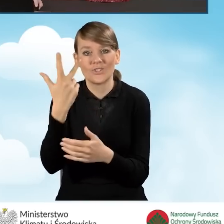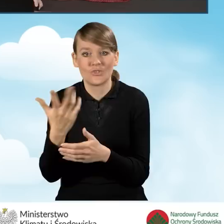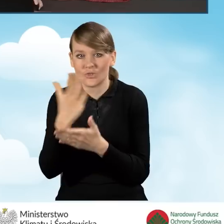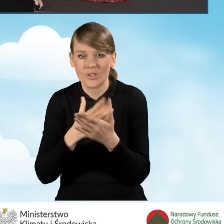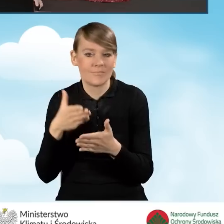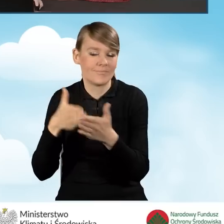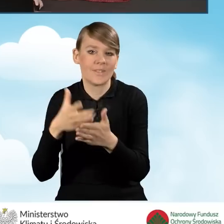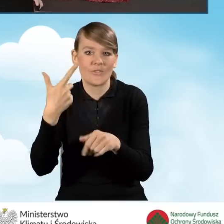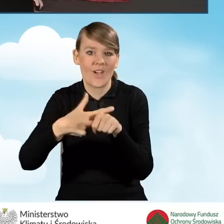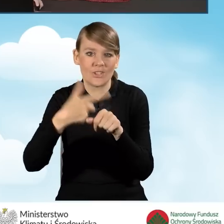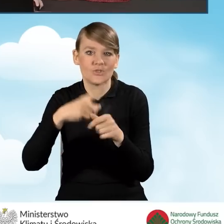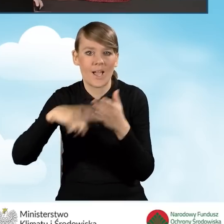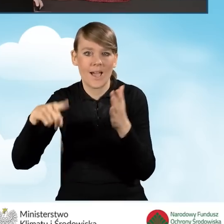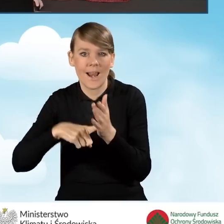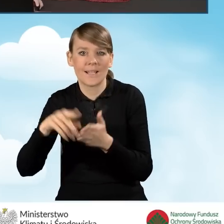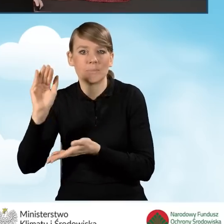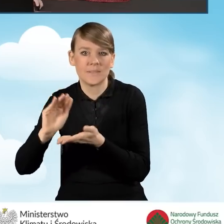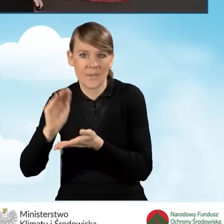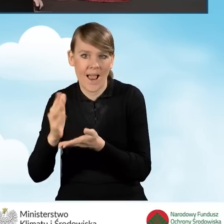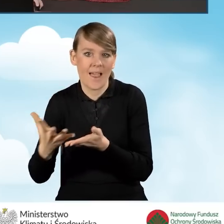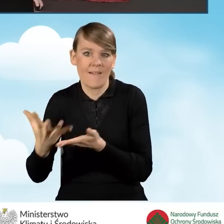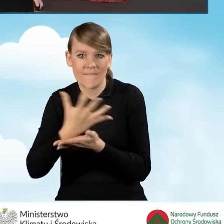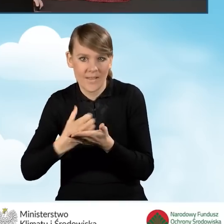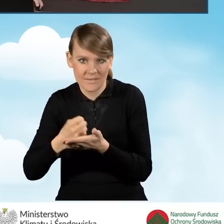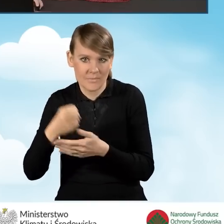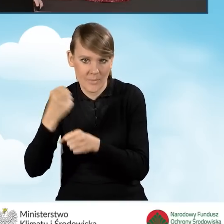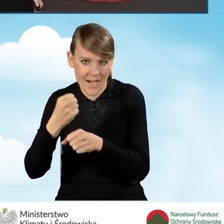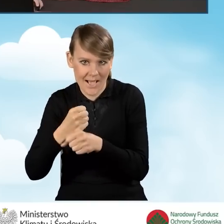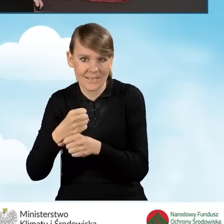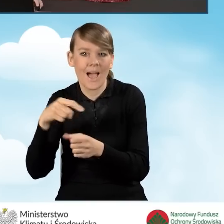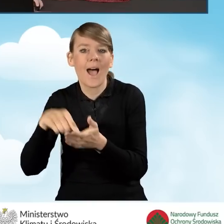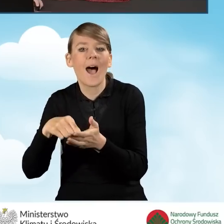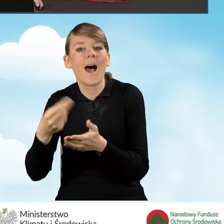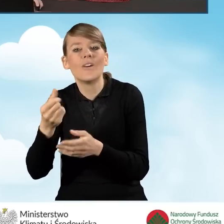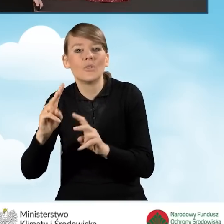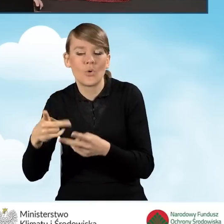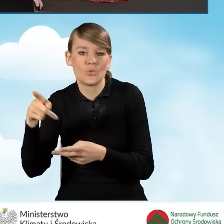20 krotności kwoty minimalnego wynagrodzenia za pracę określoną w rozporządzeniu Rady Ministrów.